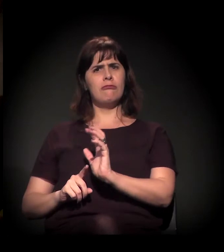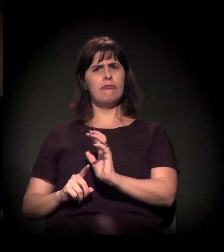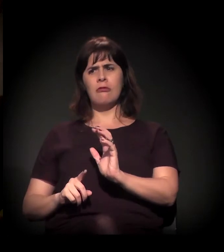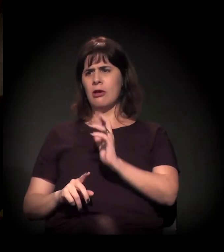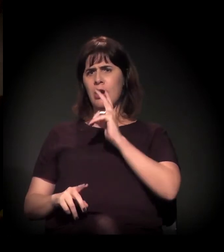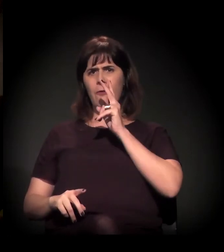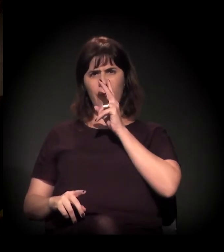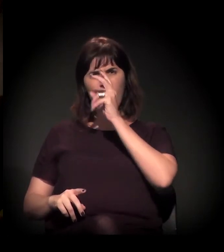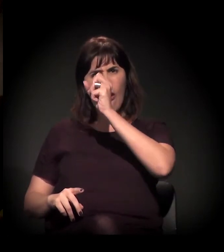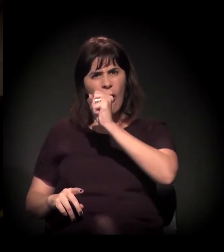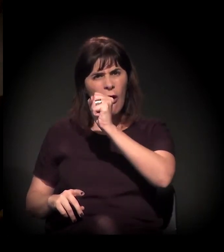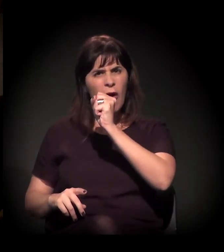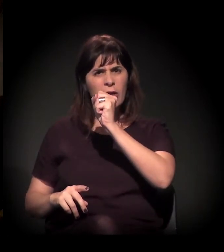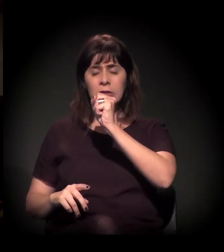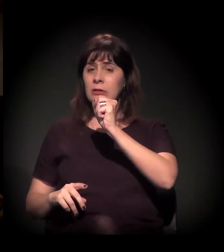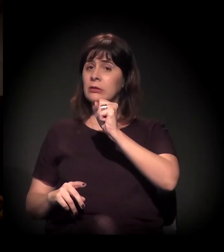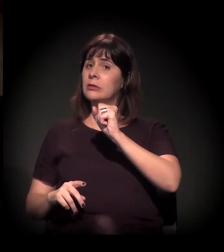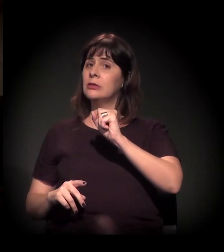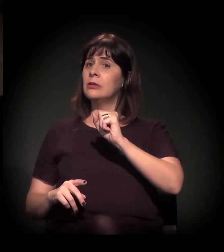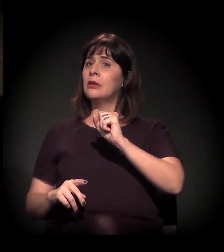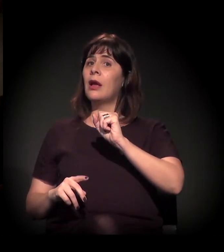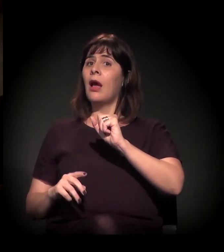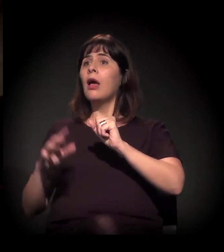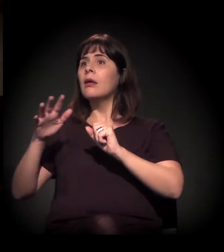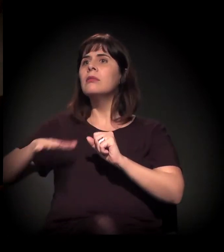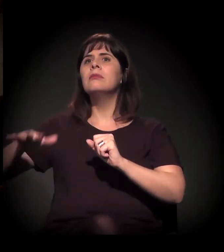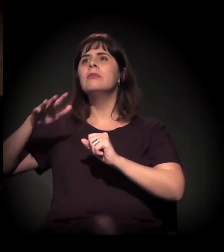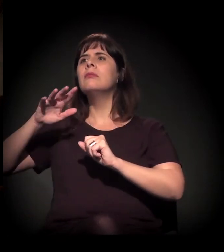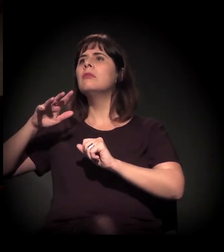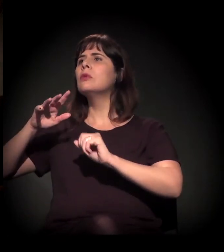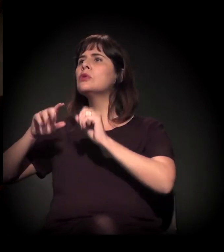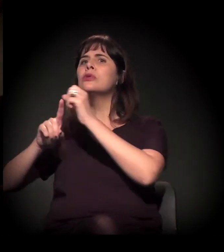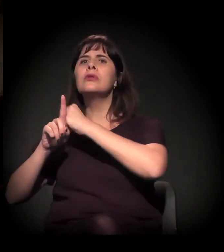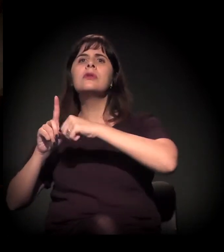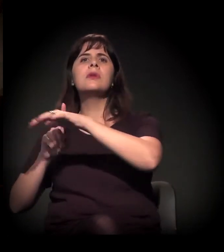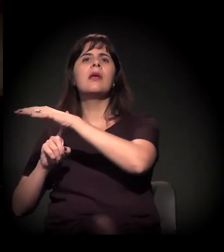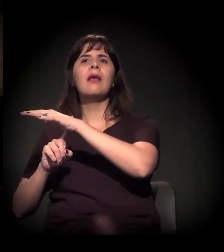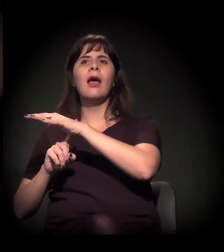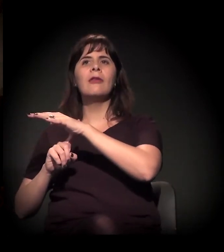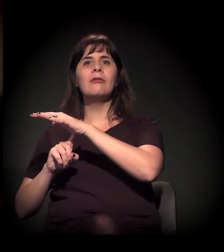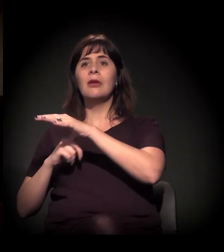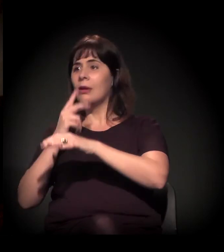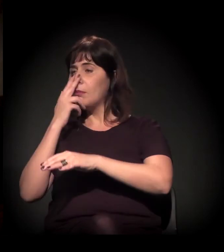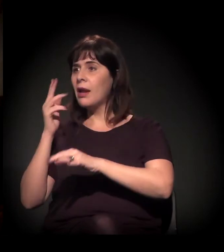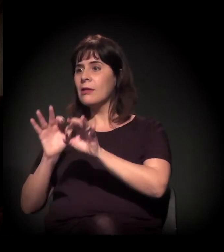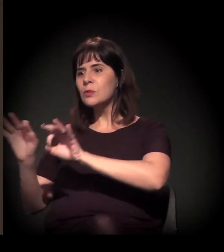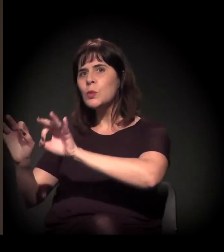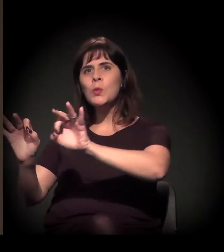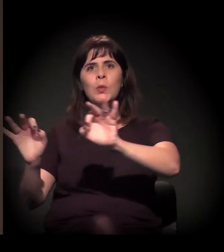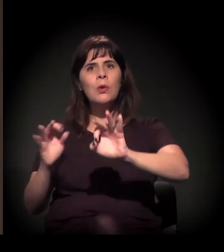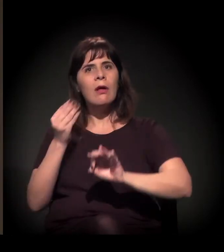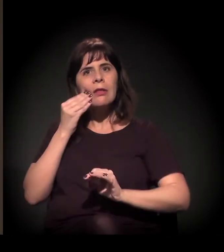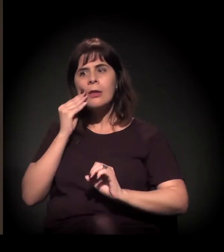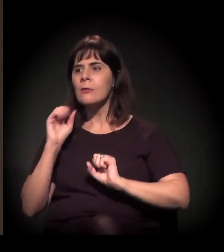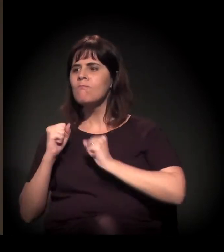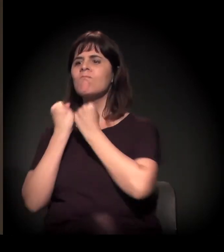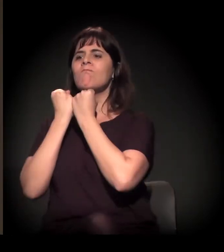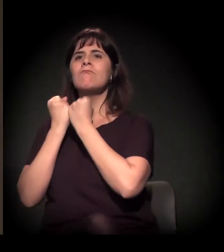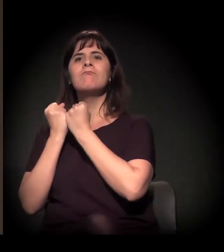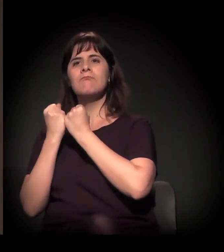está implicando mais articulação civil em defesa da Cracolândia. Eu vejo que tem cada vez mais pessoas aparentemente